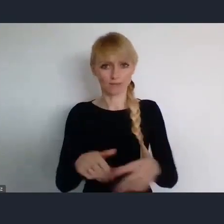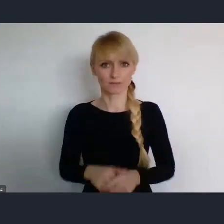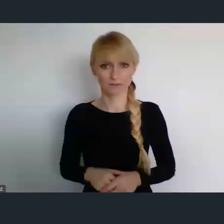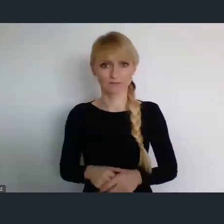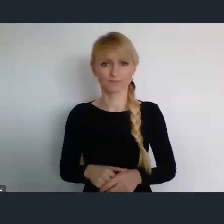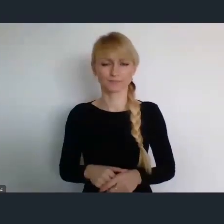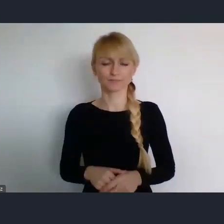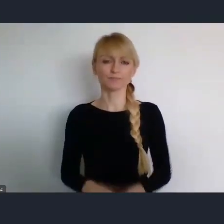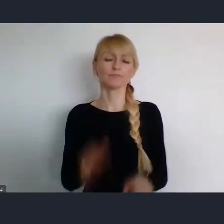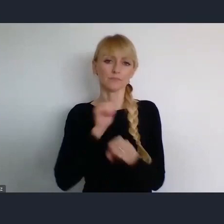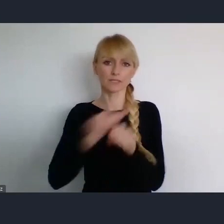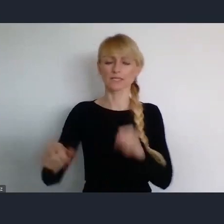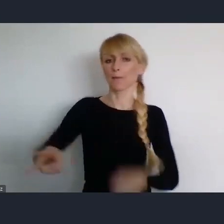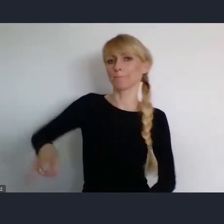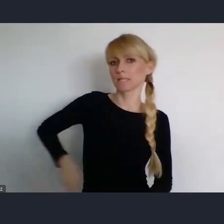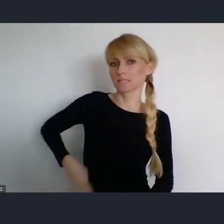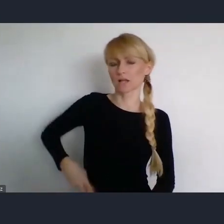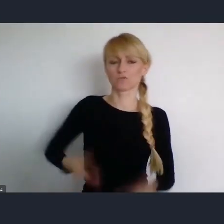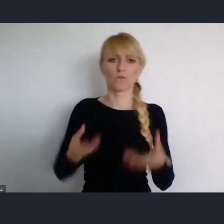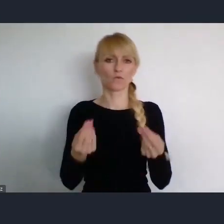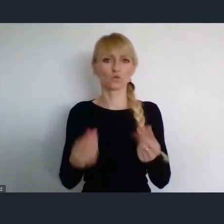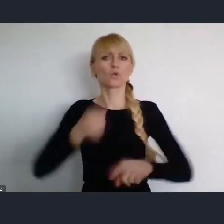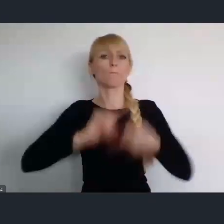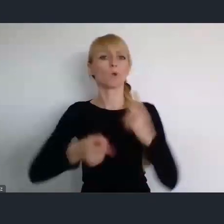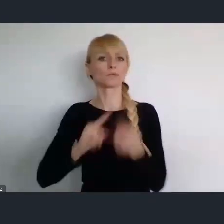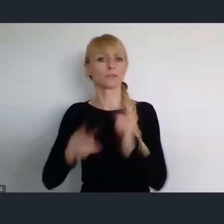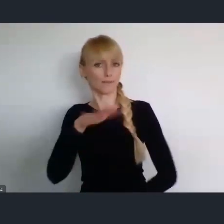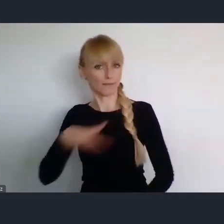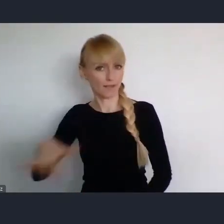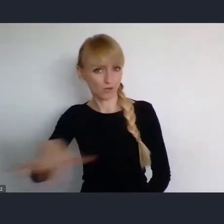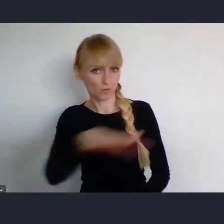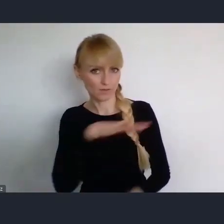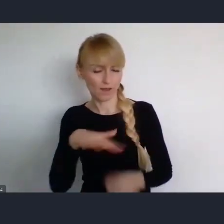Ministerstwa Funduszy i Polityki Regionalnej, który ze stony rządu